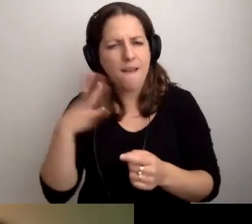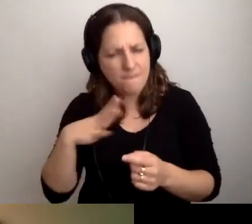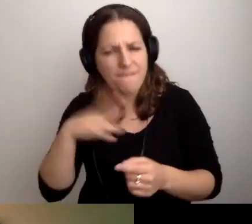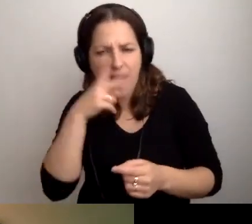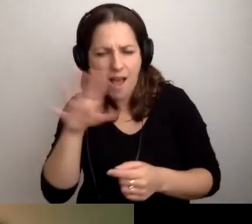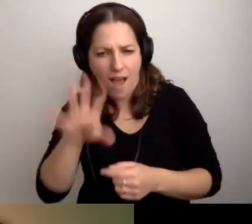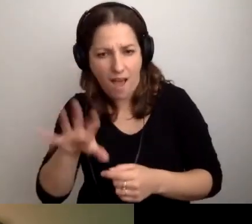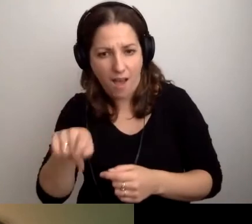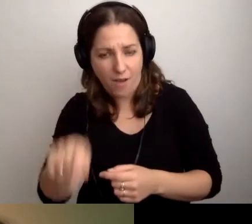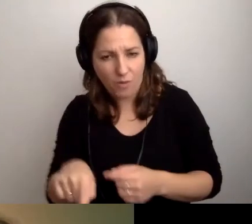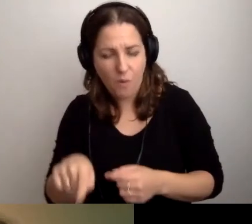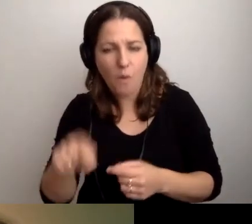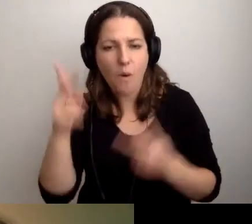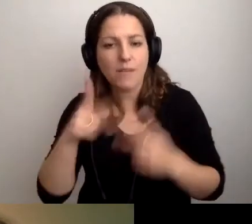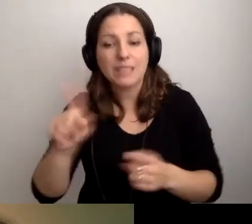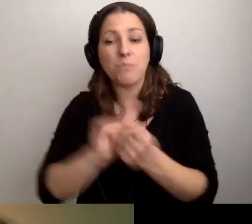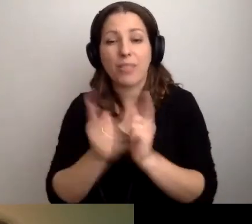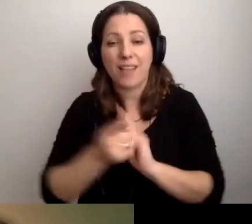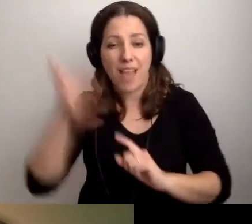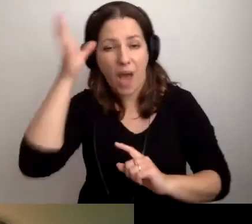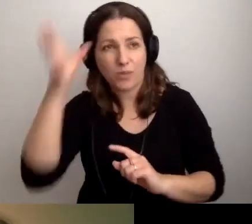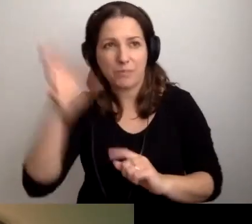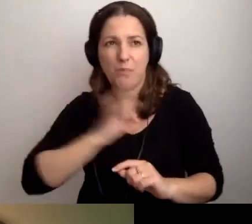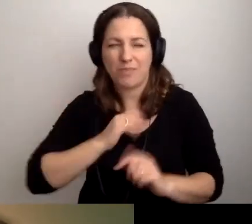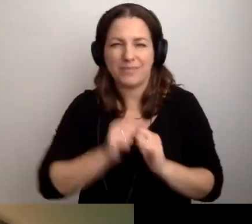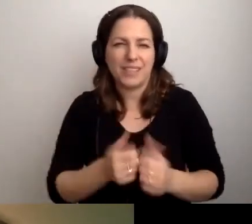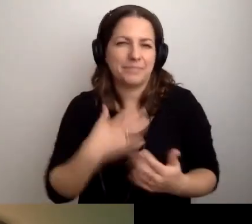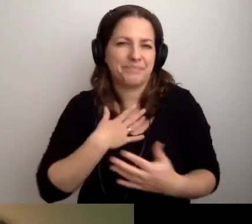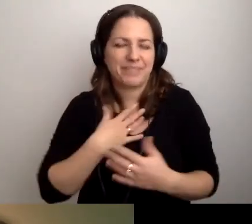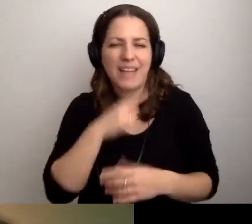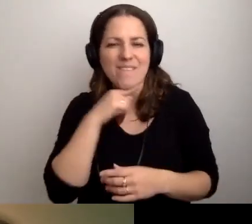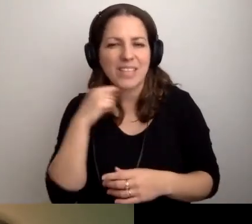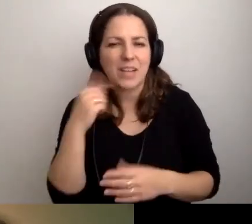W przypadku spotkania autorskiego moim zdaniem wystarczy audiowstęp.